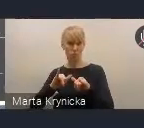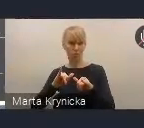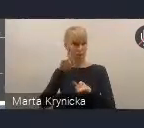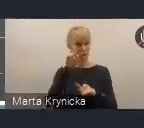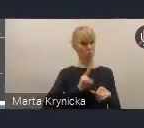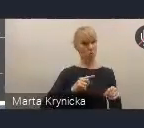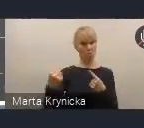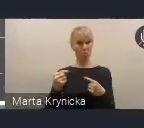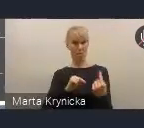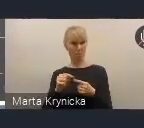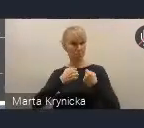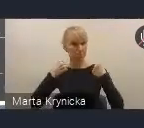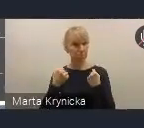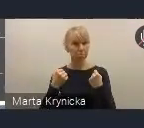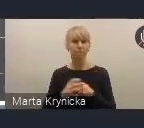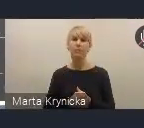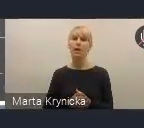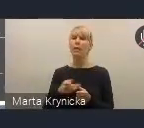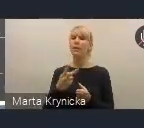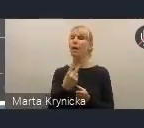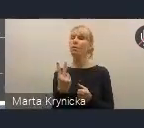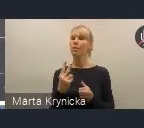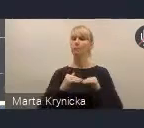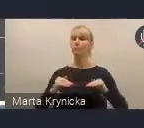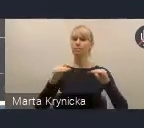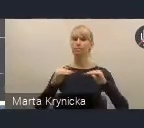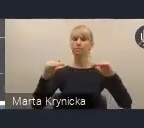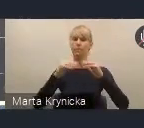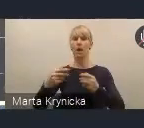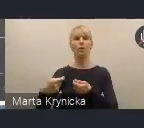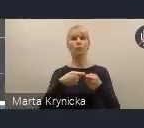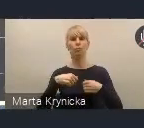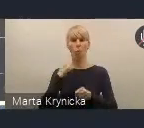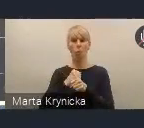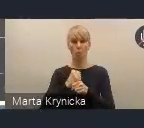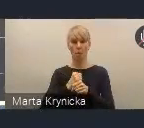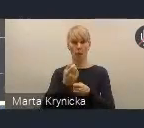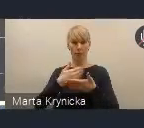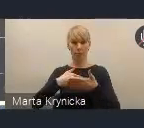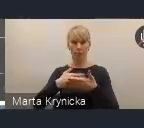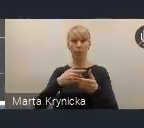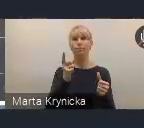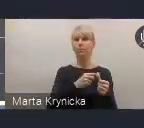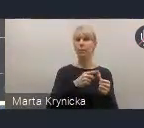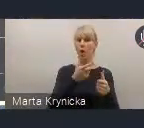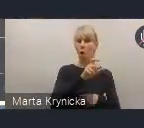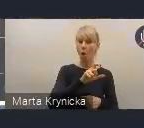Te dwa poziomy współpracy, które proponujemy w ramach Rady Wykonawczej, to jest poziom roboczy, poziom decyzyjny,